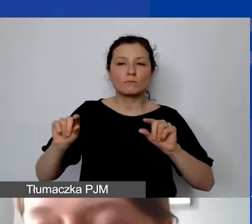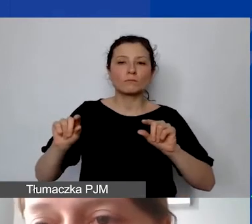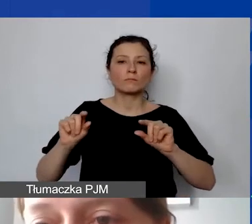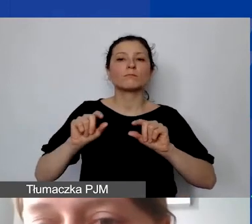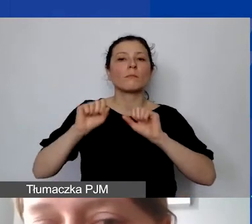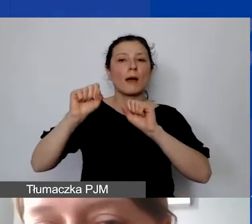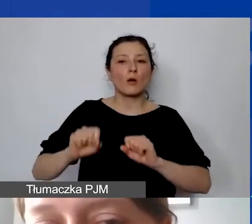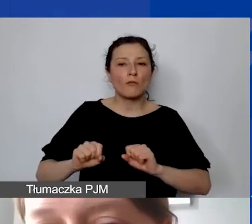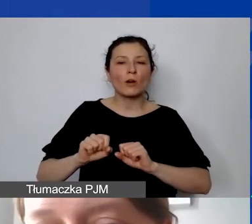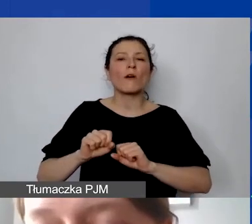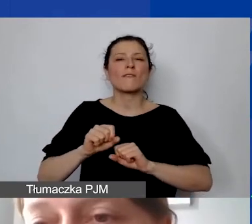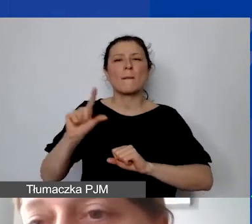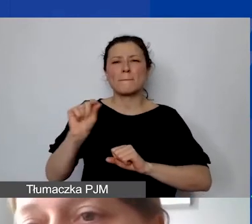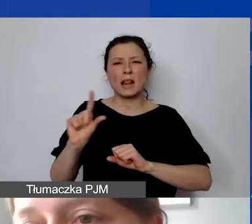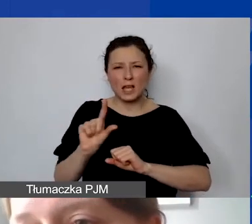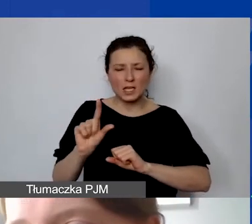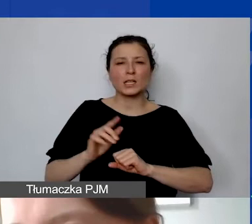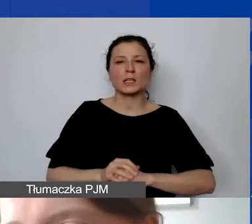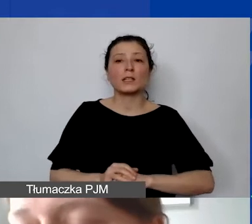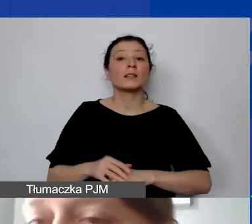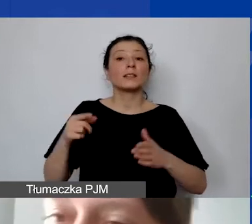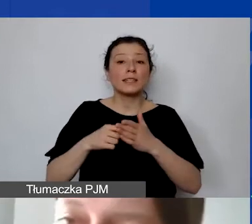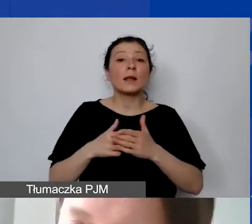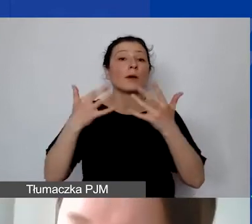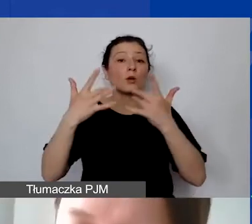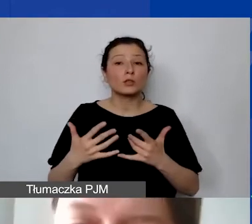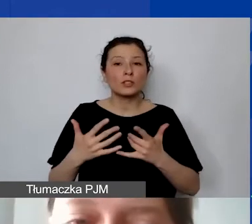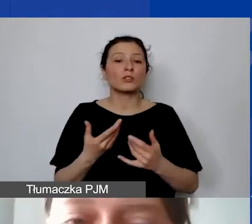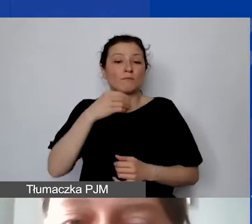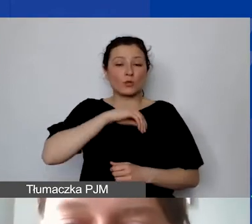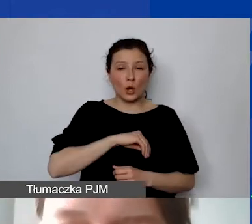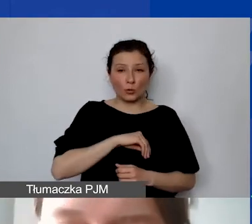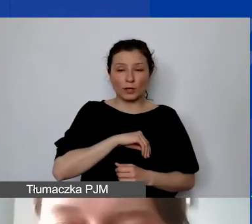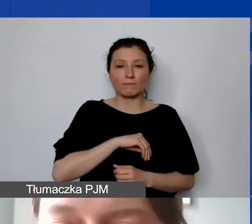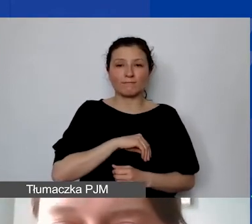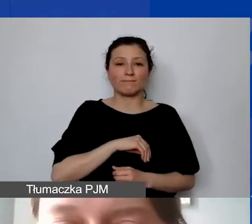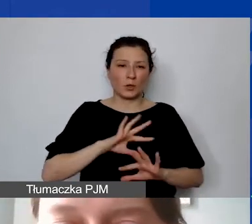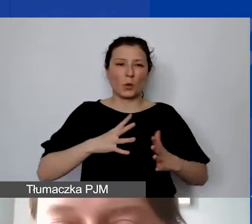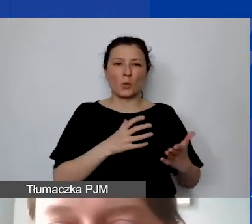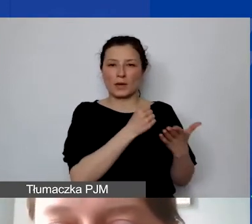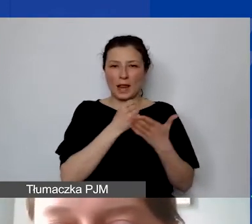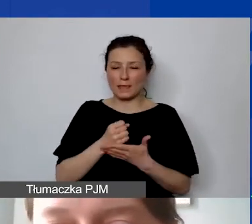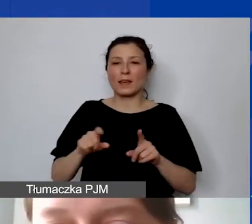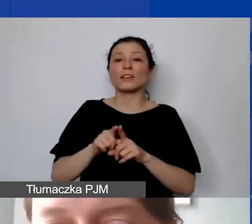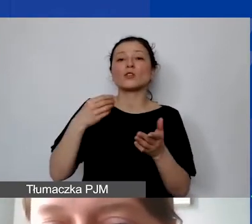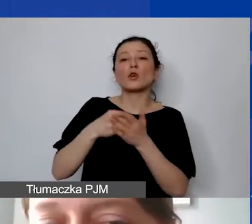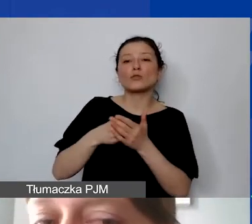które będą służyły do rozliczenia zarówno przychodów, czyli naszego grantu, i kosztów ponoszonych w związku z realizacją projektów.